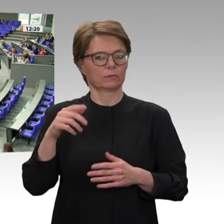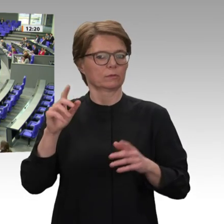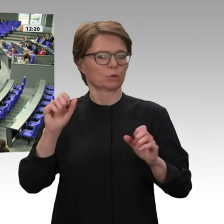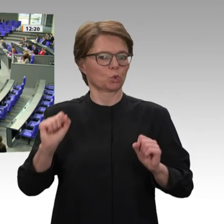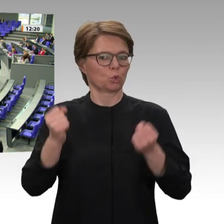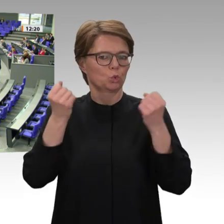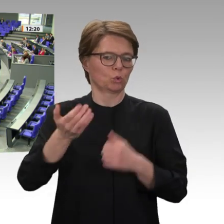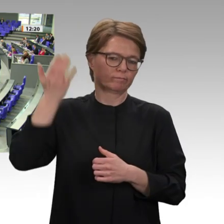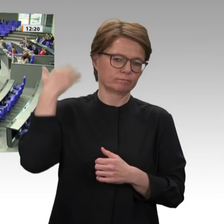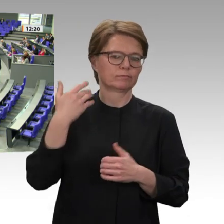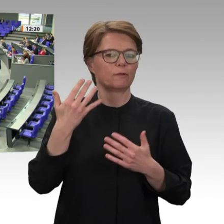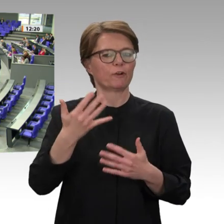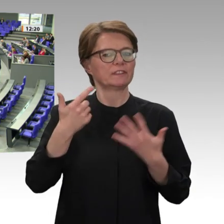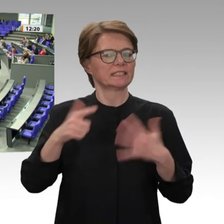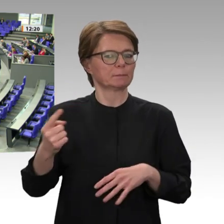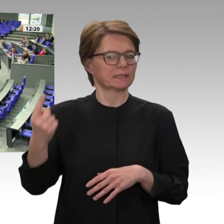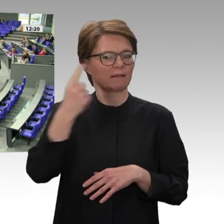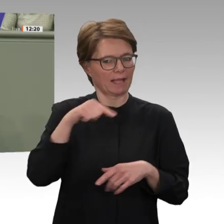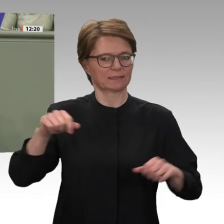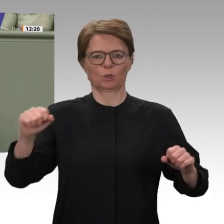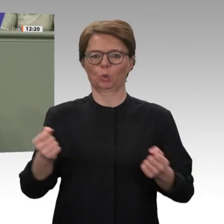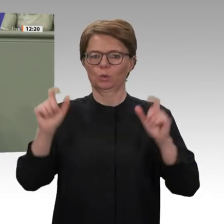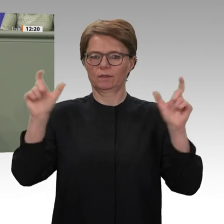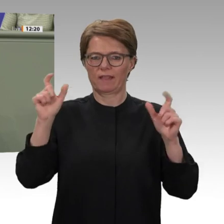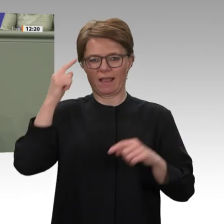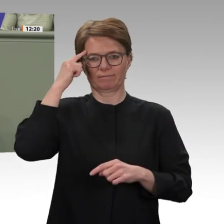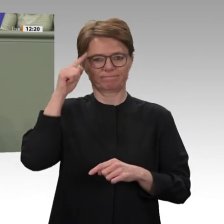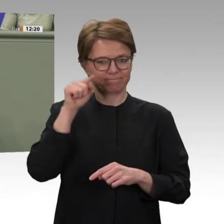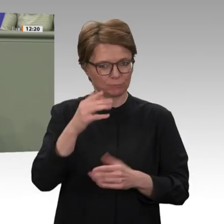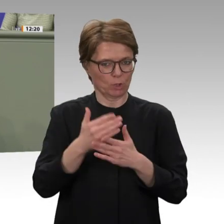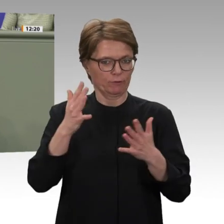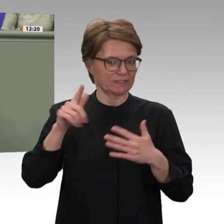wir zu Recht über die Reformbedürftigkeit der Vereinten Nationen führen, darf nicht